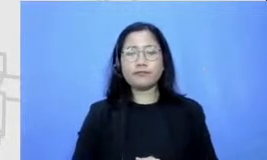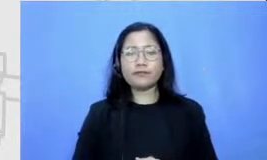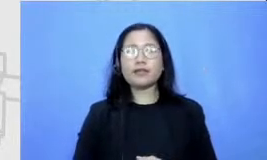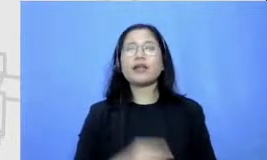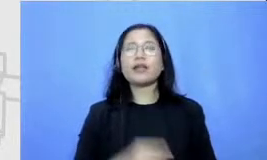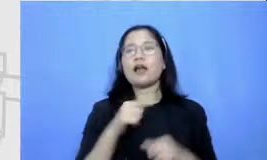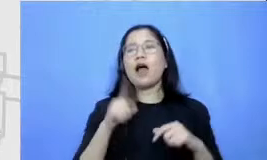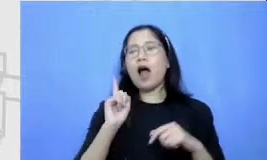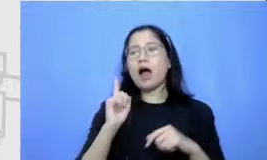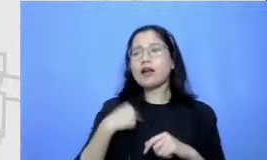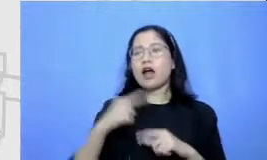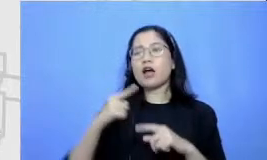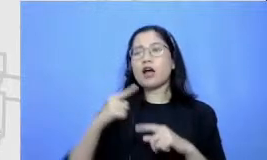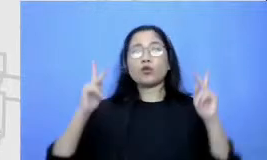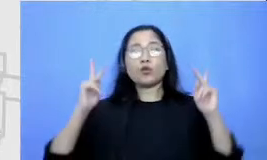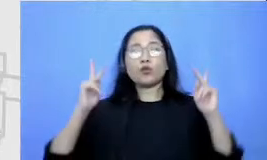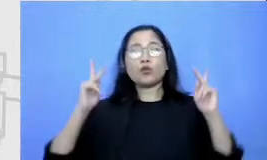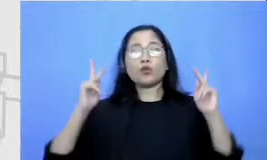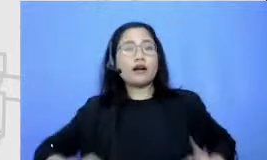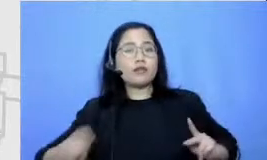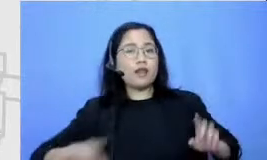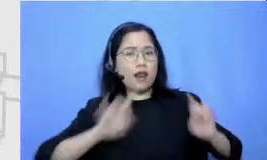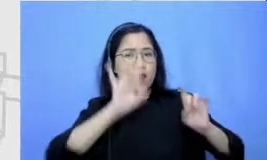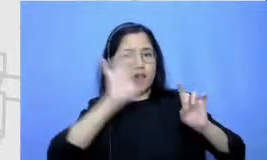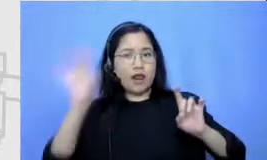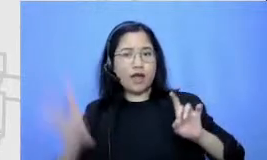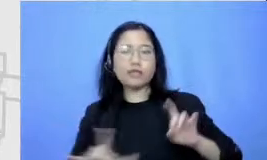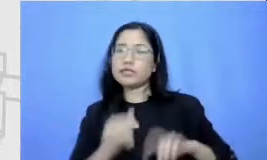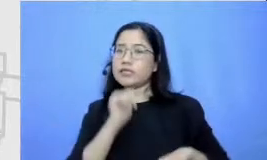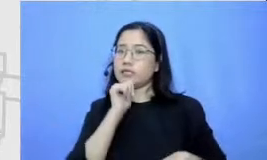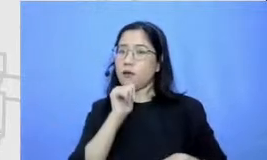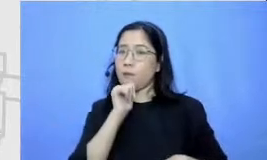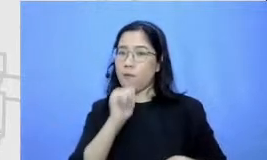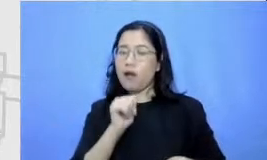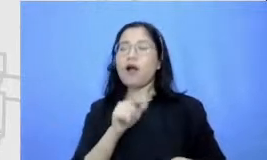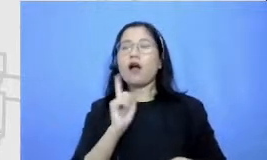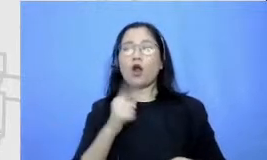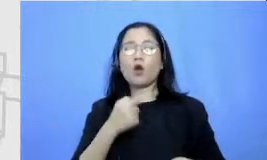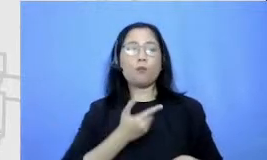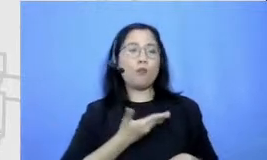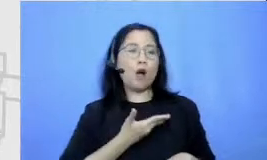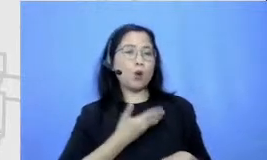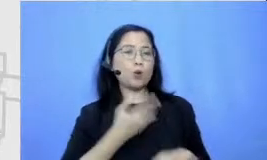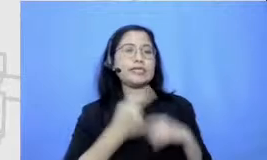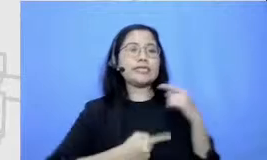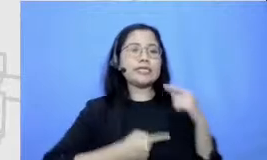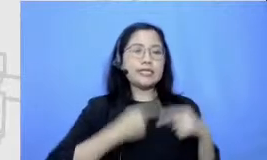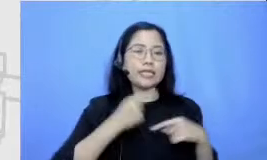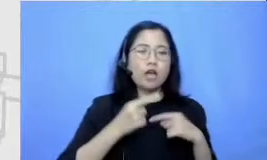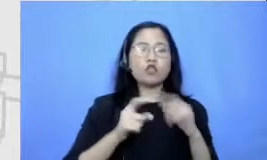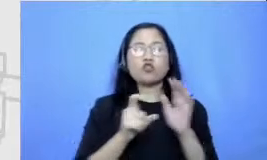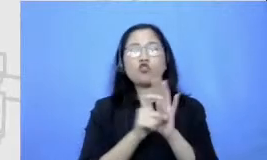toko-toko yang ada di dalam cerpennya kalau saya harus bercerita ini dalam misalnya 4 halaman 4